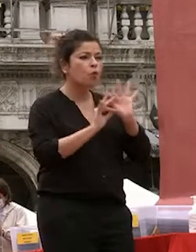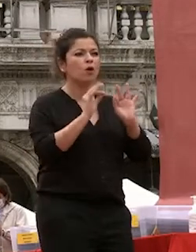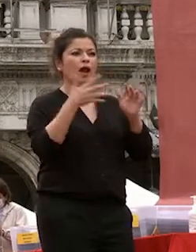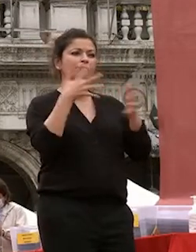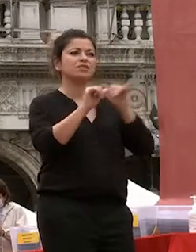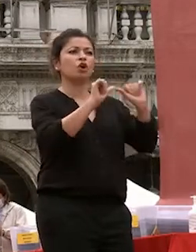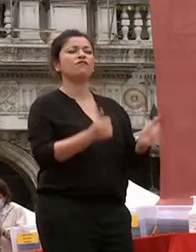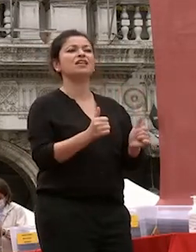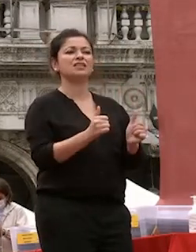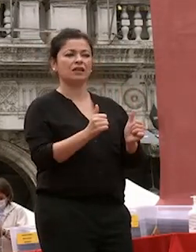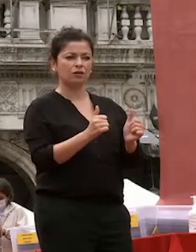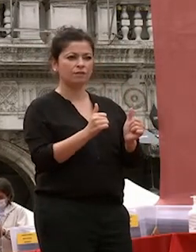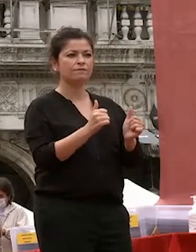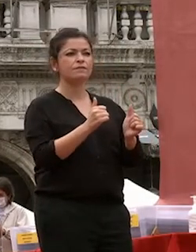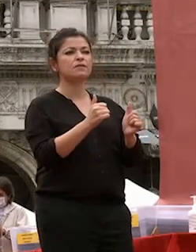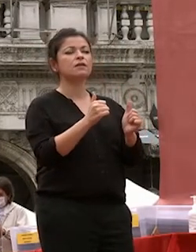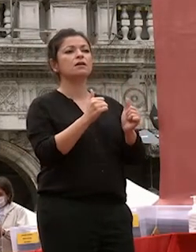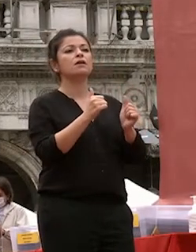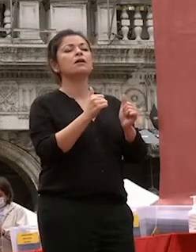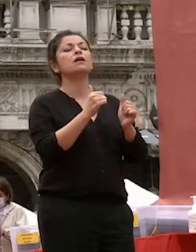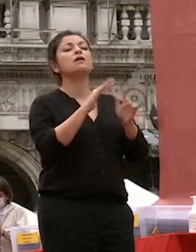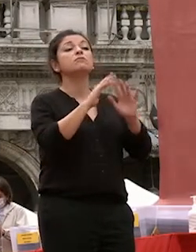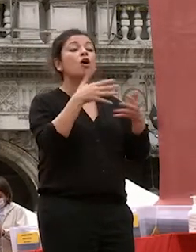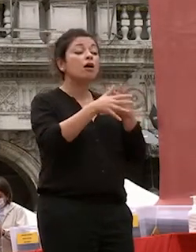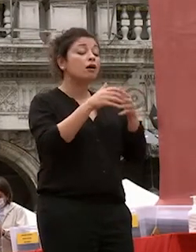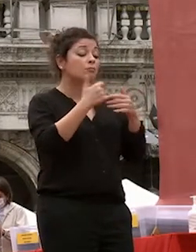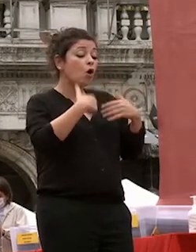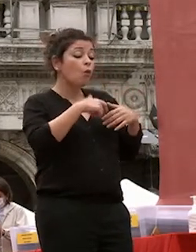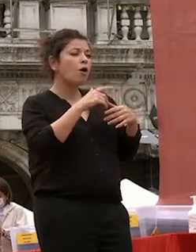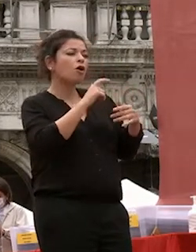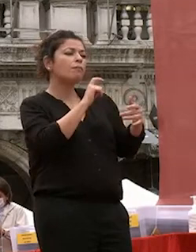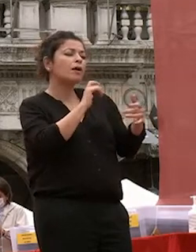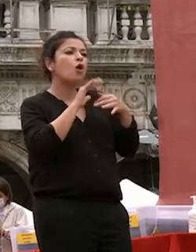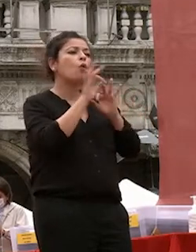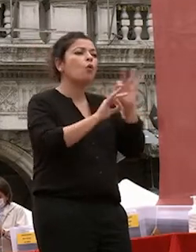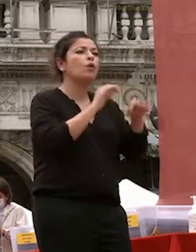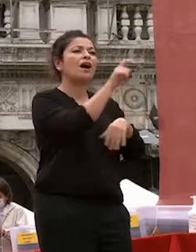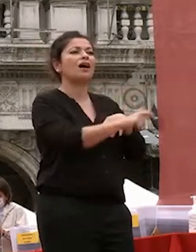continua tensione positiva verso l'altro coltivare se stesso significa